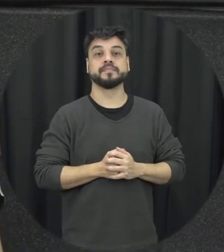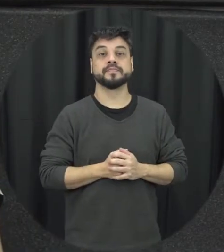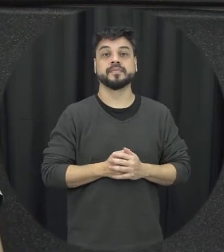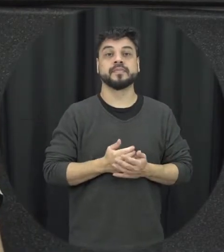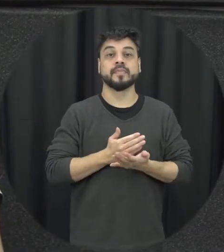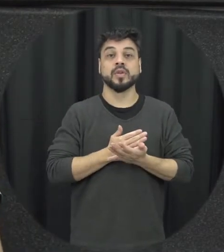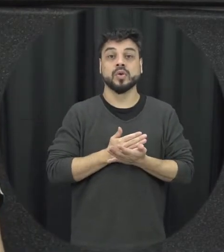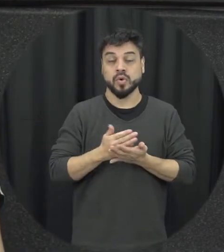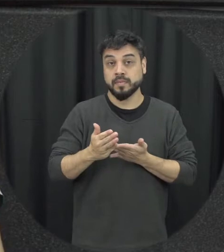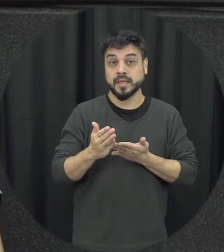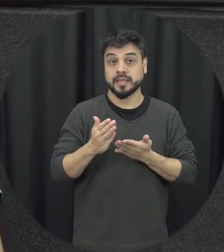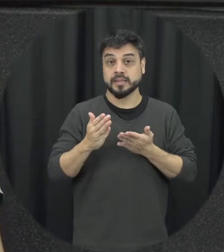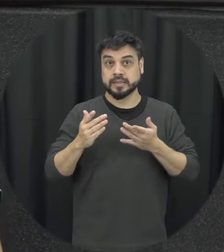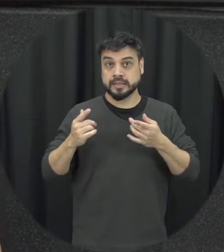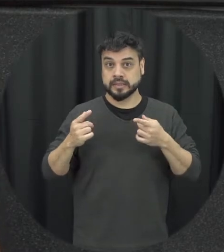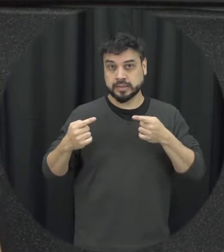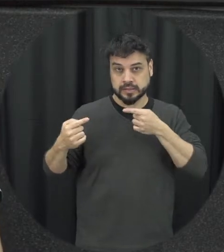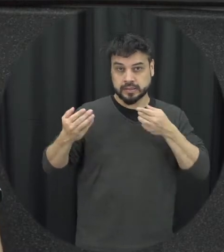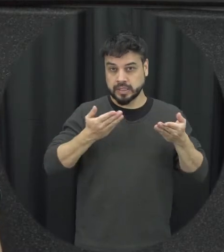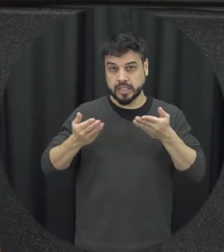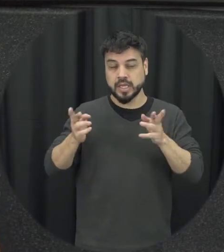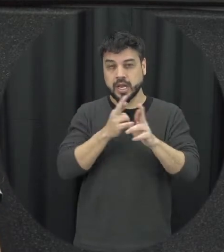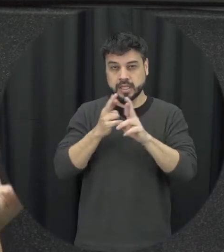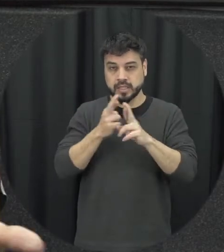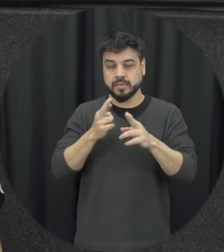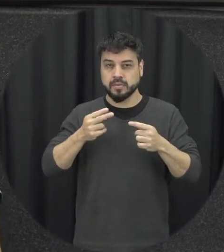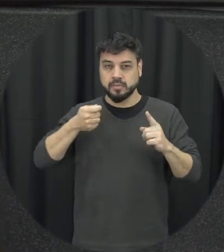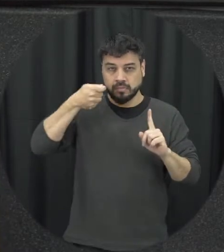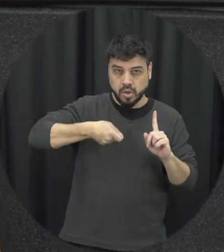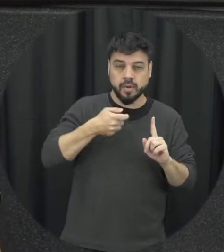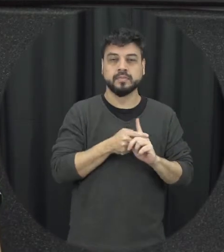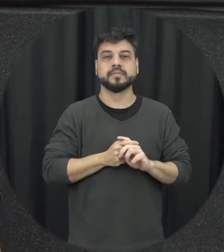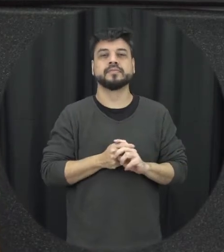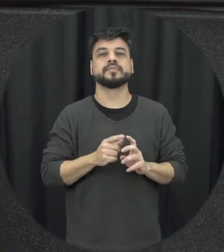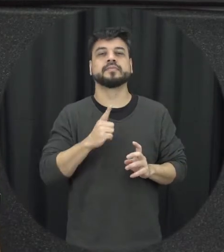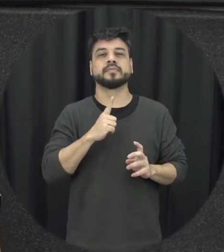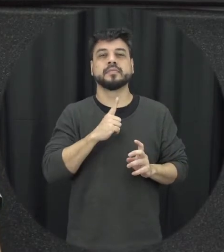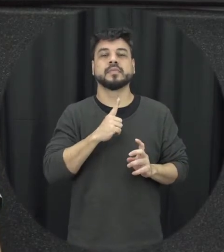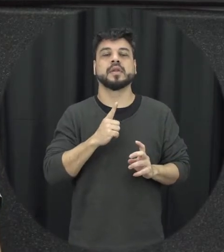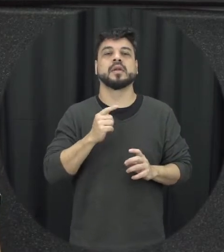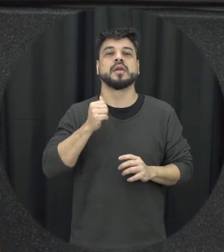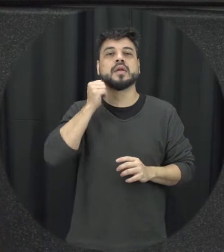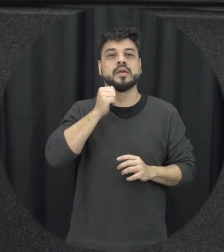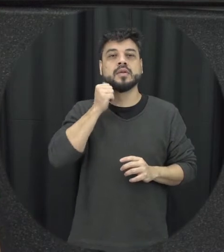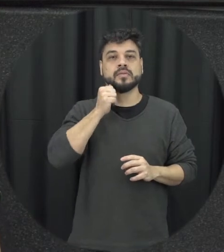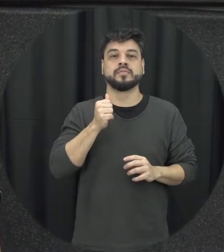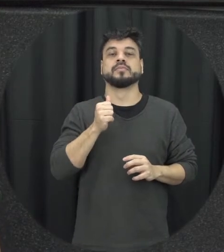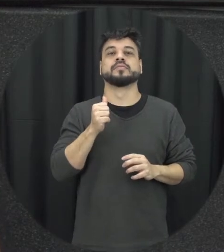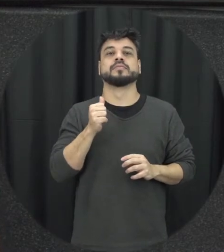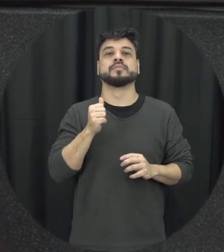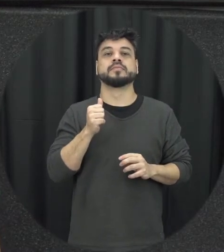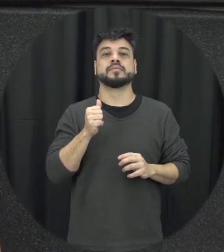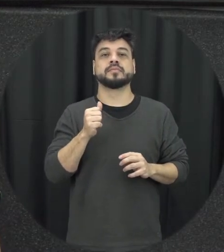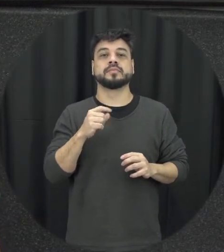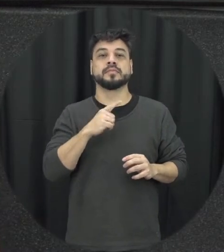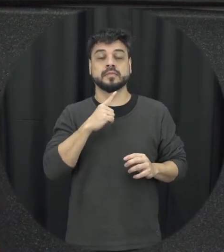situações de tensão isso vai gerando tá mulher presente que tá nesse relacionamento o incômodo